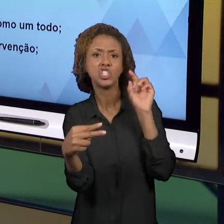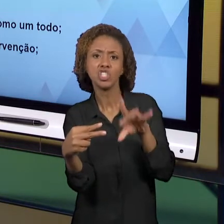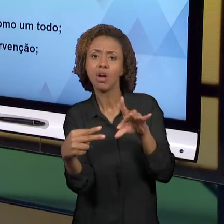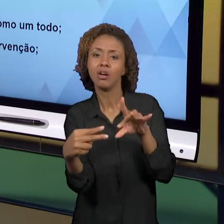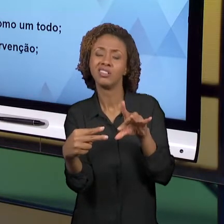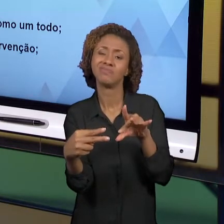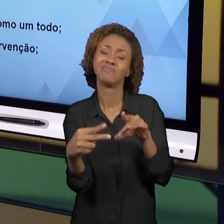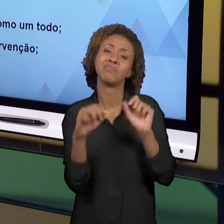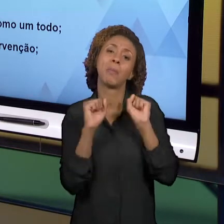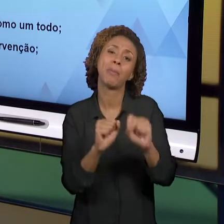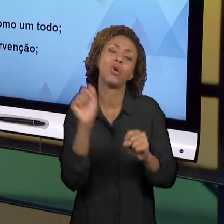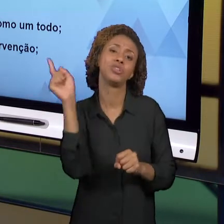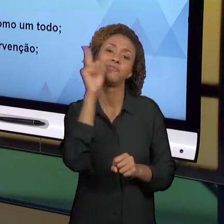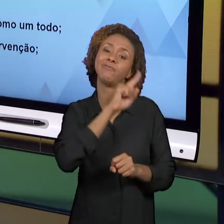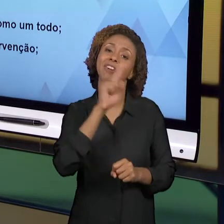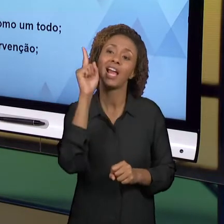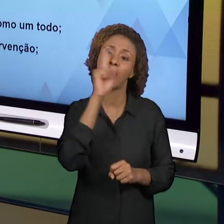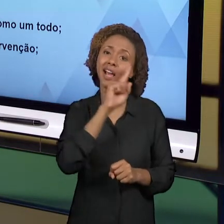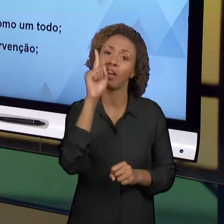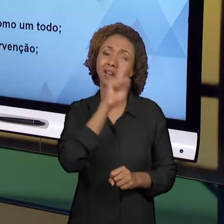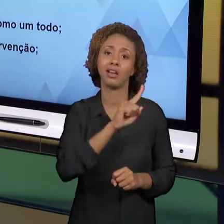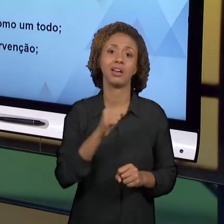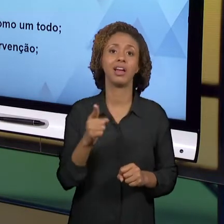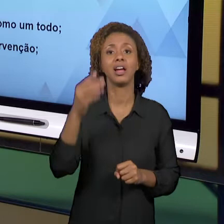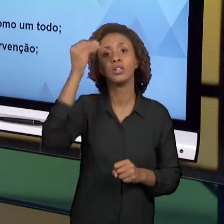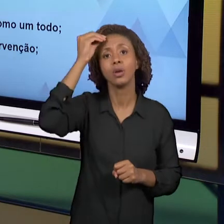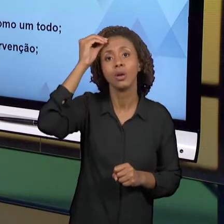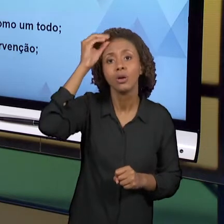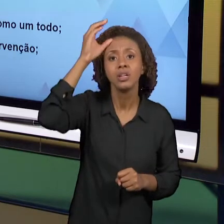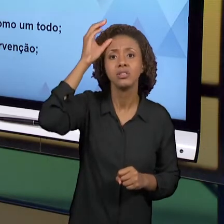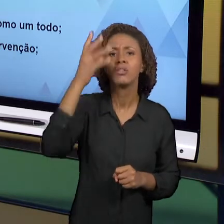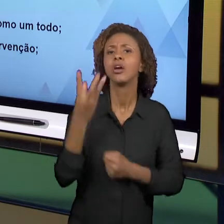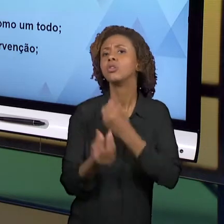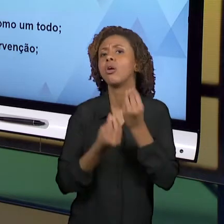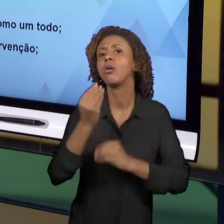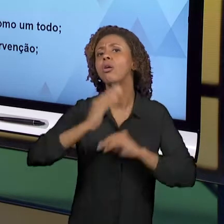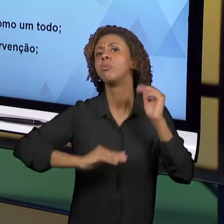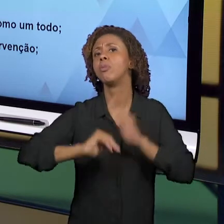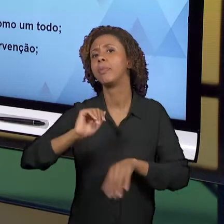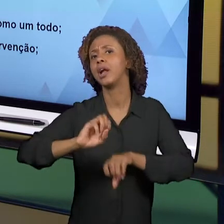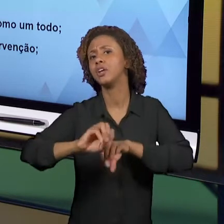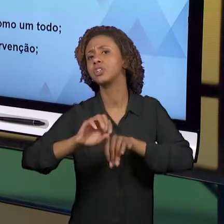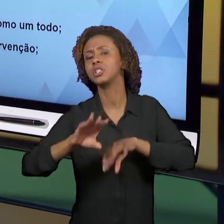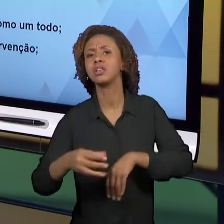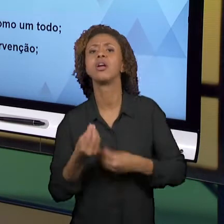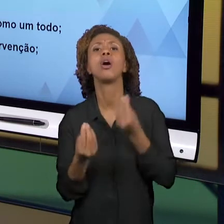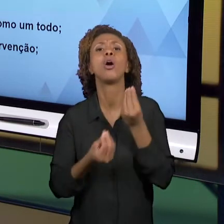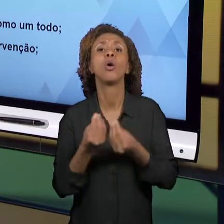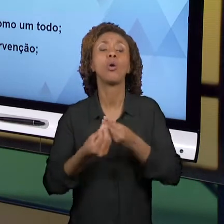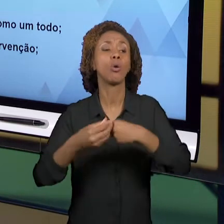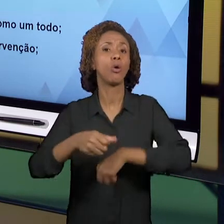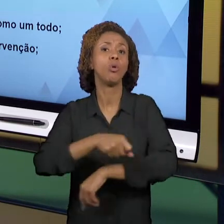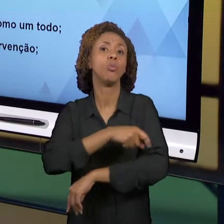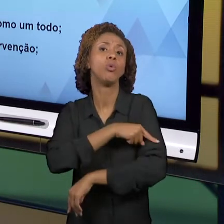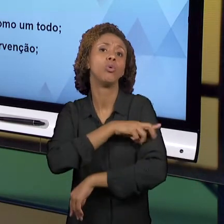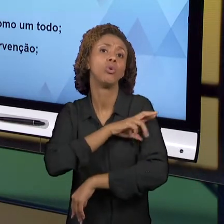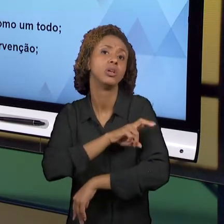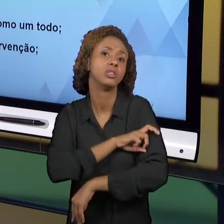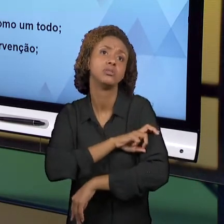GEOGRAFIA, DO QUÊ QUE SÃO AS PRÁTICAS NOS ANOS INICIAIS QUE ENVOLVEM HISTÓRIA E GEOGRAFIA. É